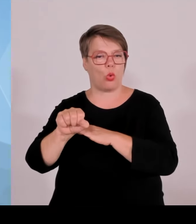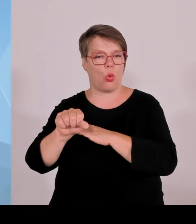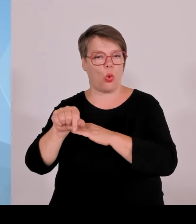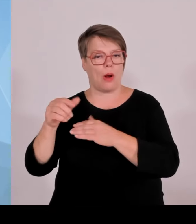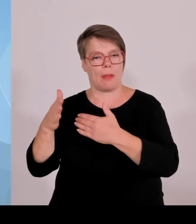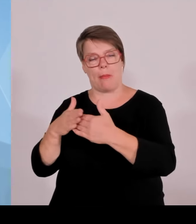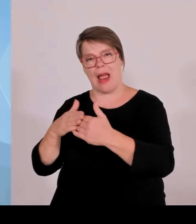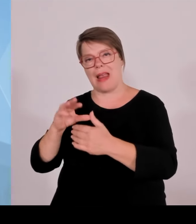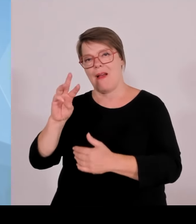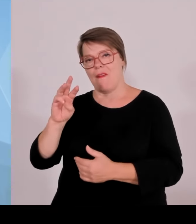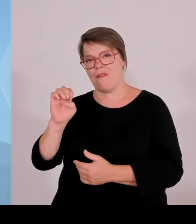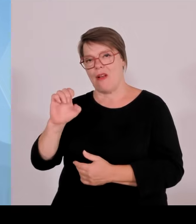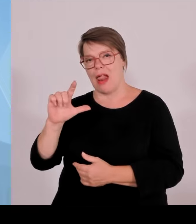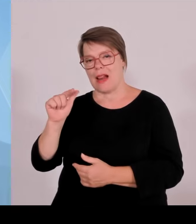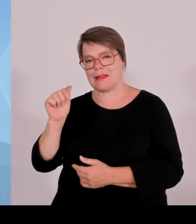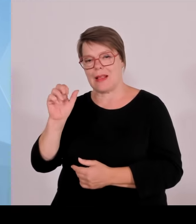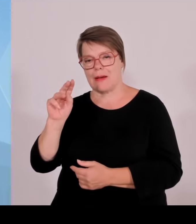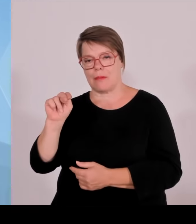Eine sehr erfreuliche Entscheidung.